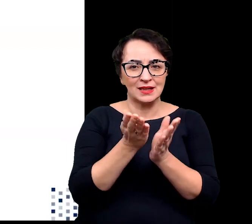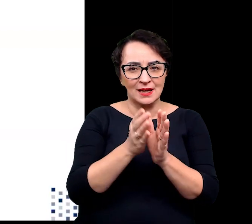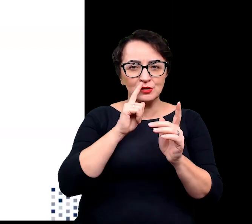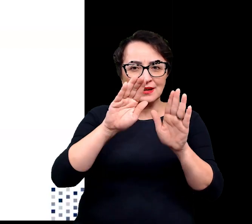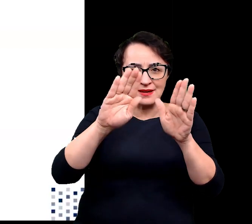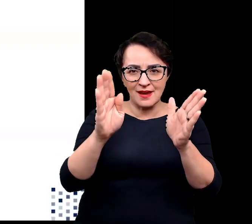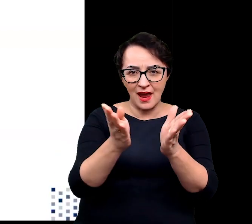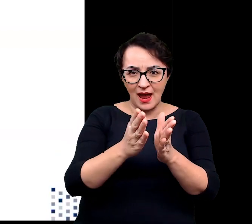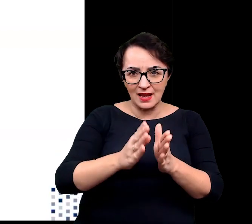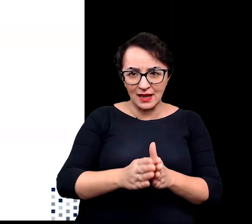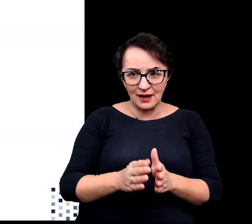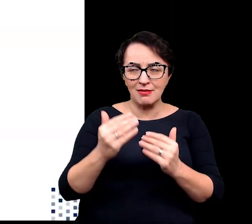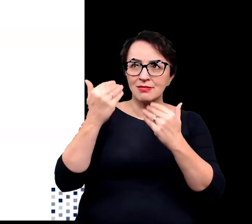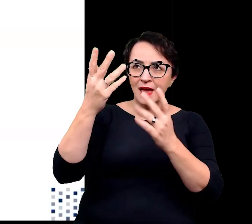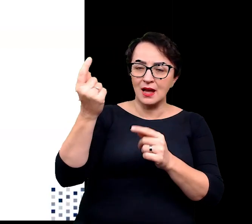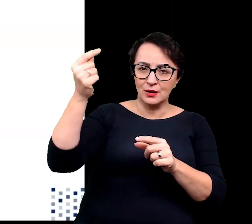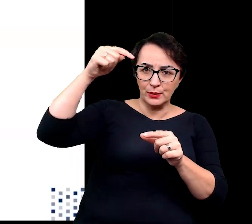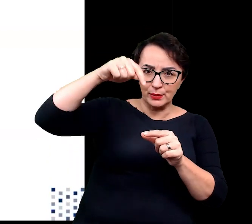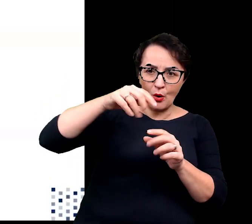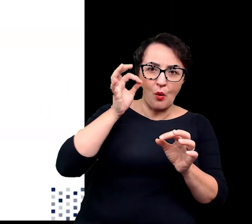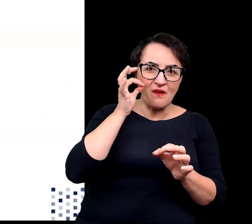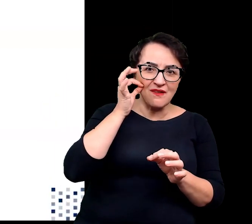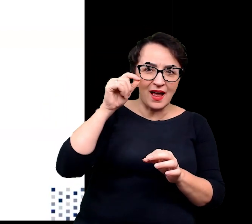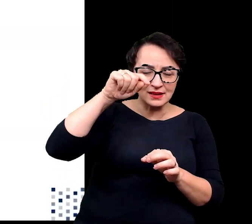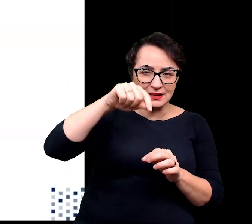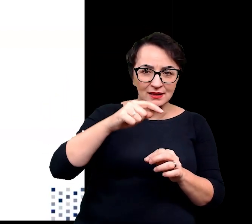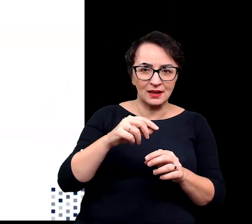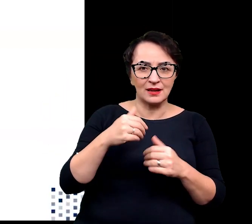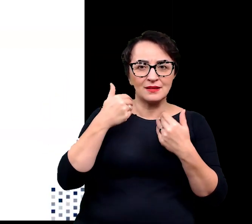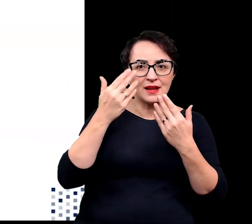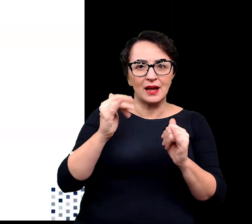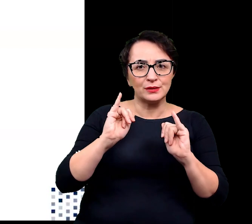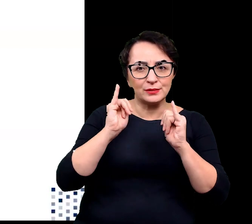zapewniają zapylającym je owadom choć odrobinę więcej ciepła